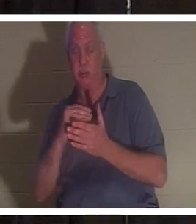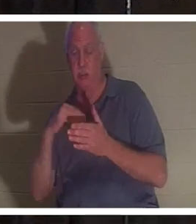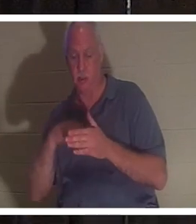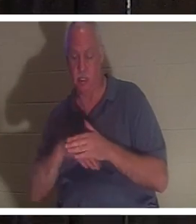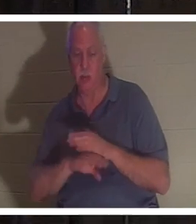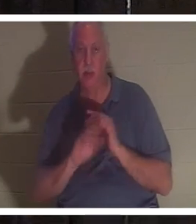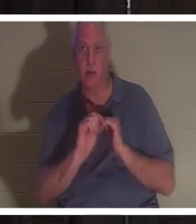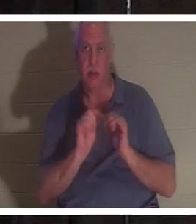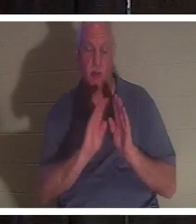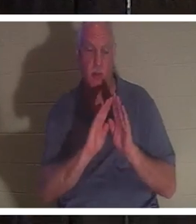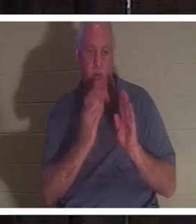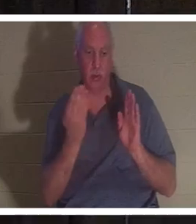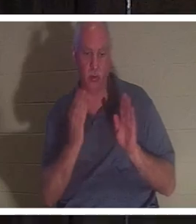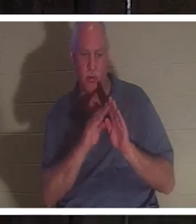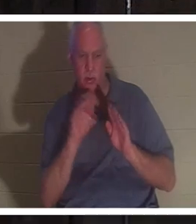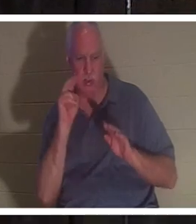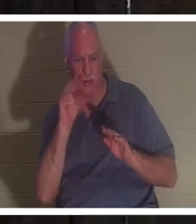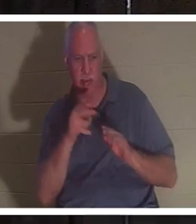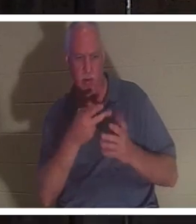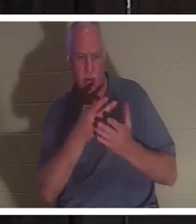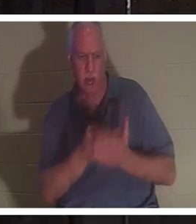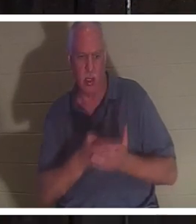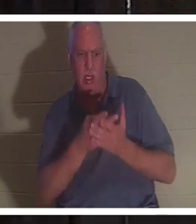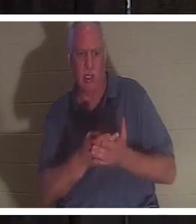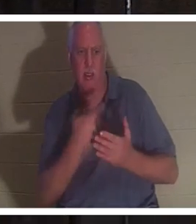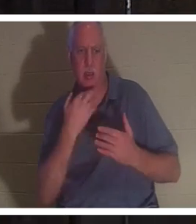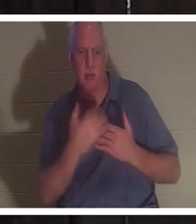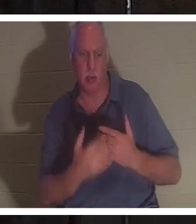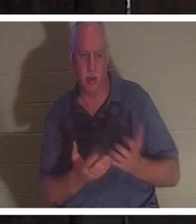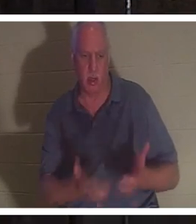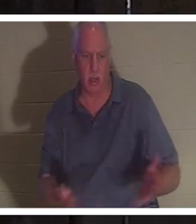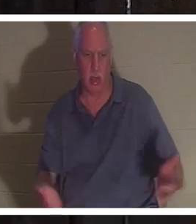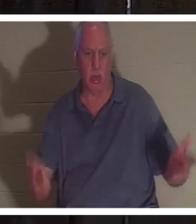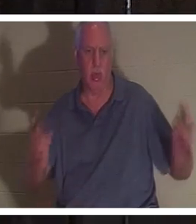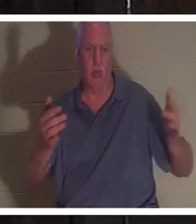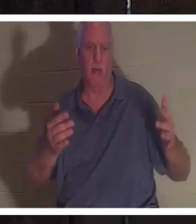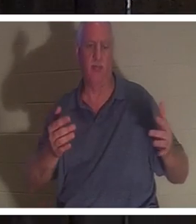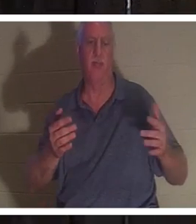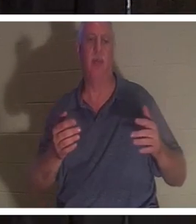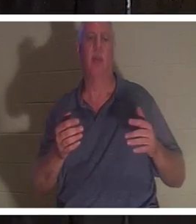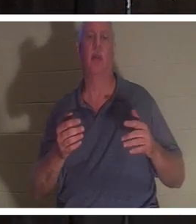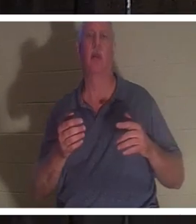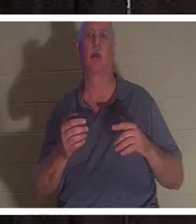дверь ванной и увидел, что она лежит там в луже крови. Он проверил ее пульс, и его не было.